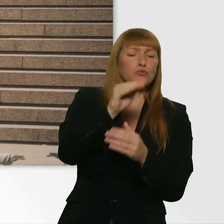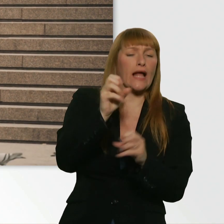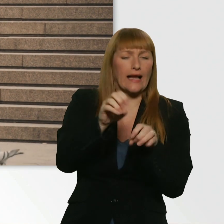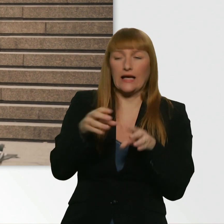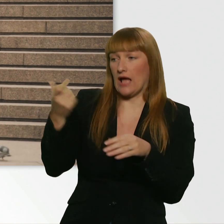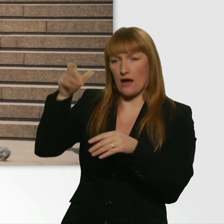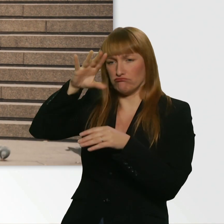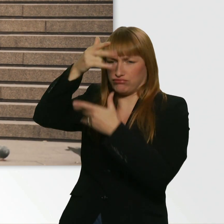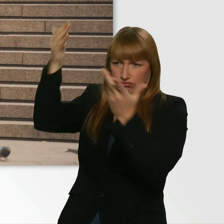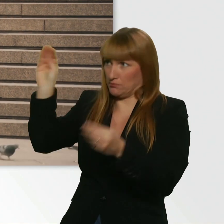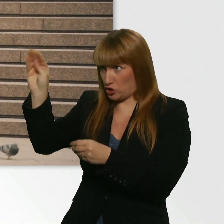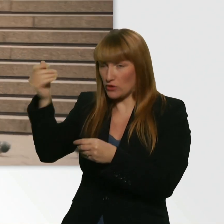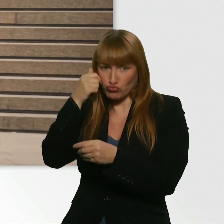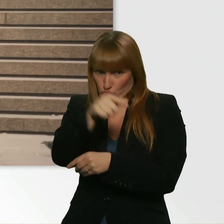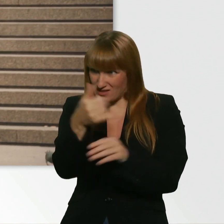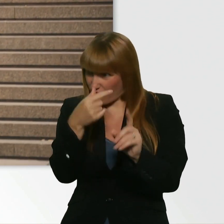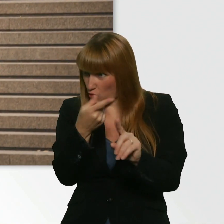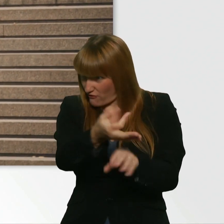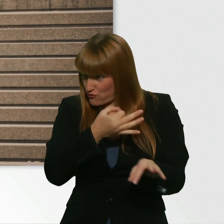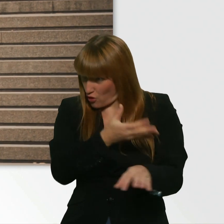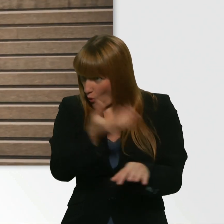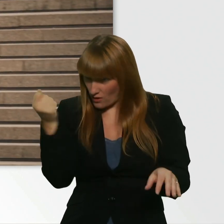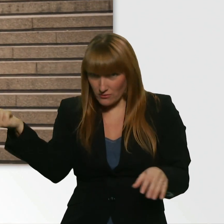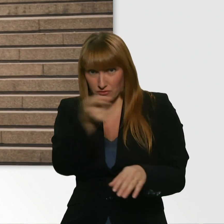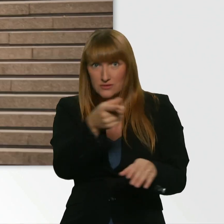Alles easy. - Wär in Ordnung? Okay, cool. Frag ich ihn mal.